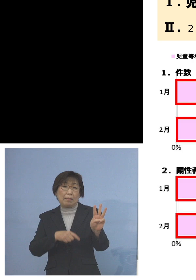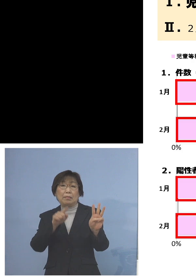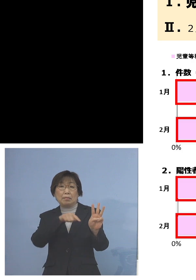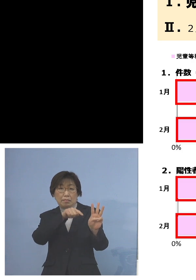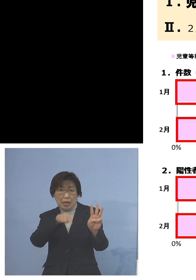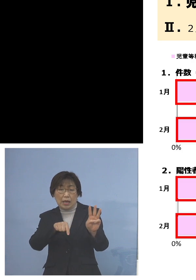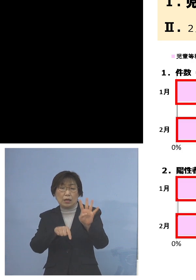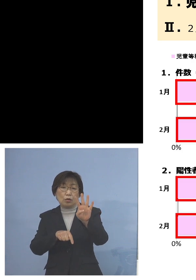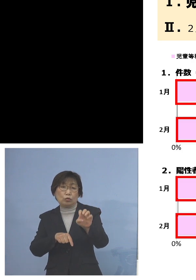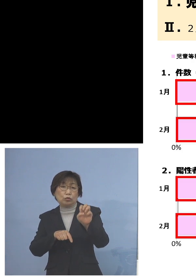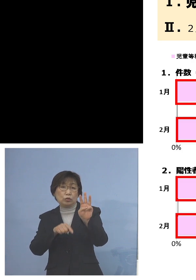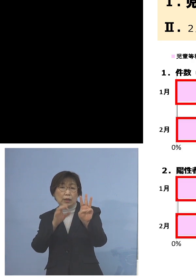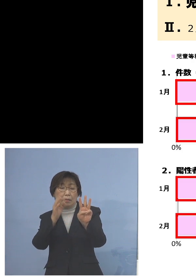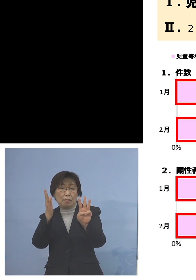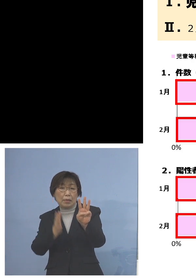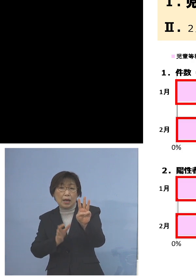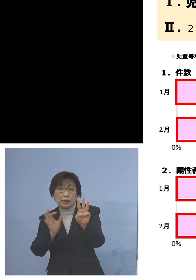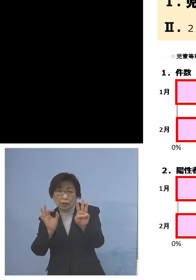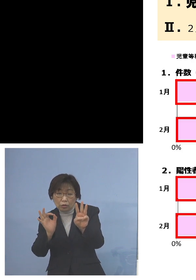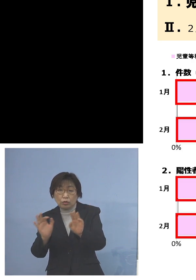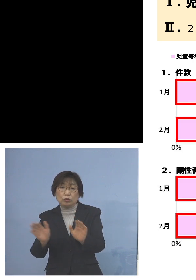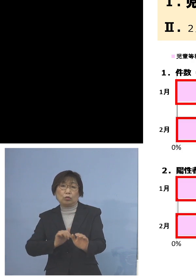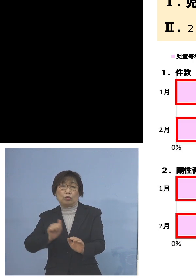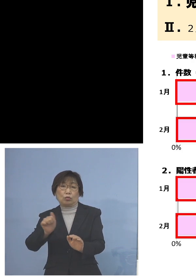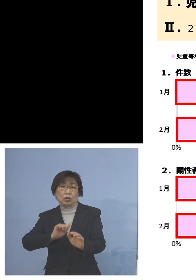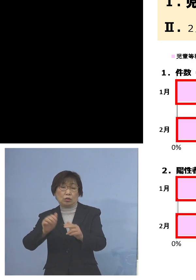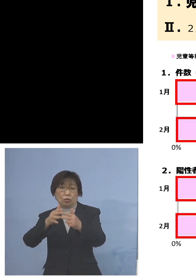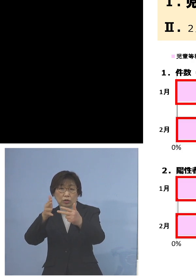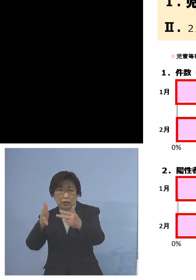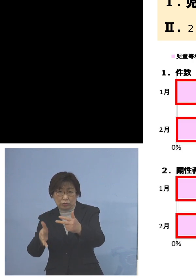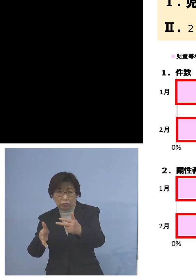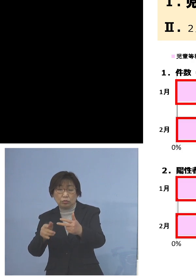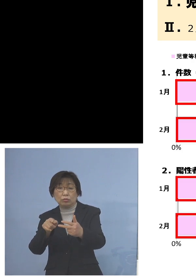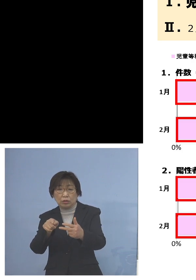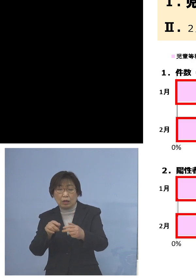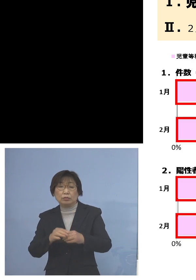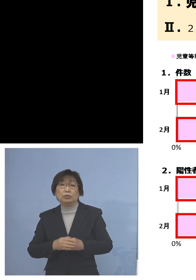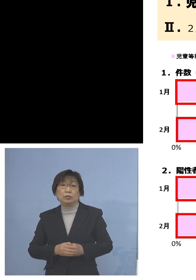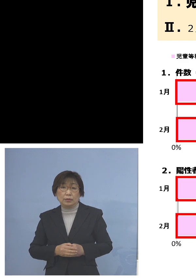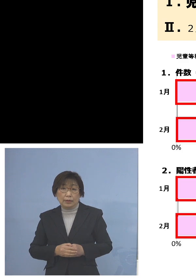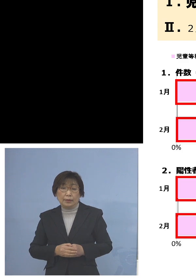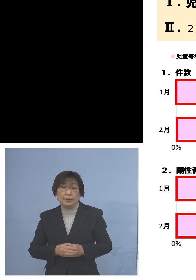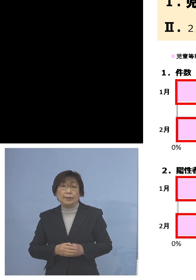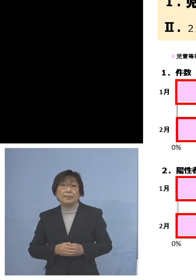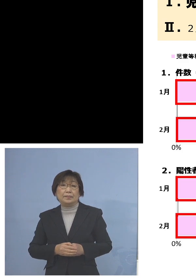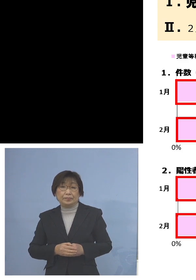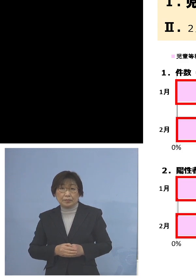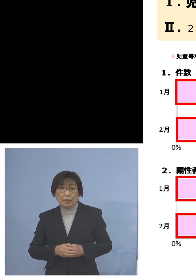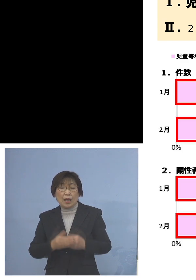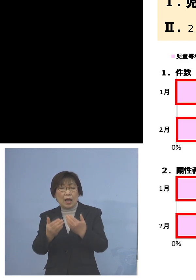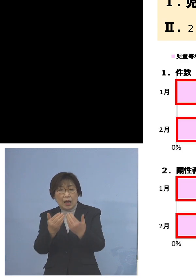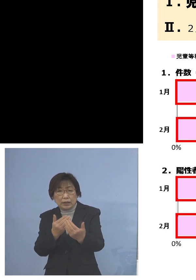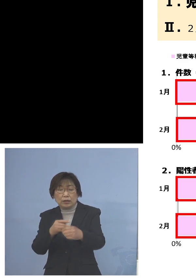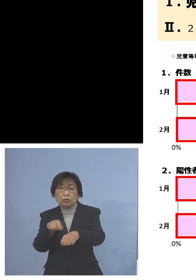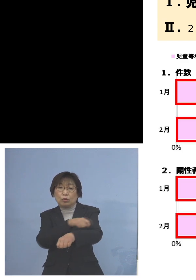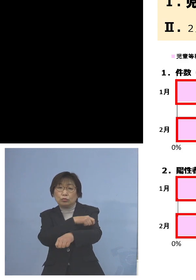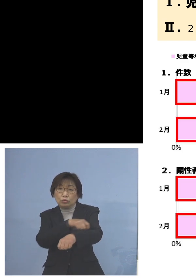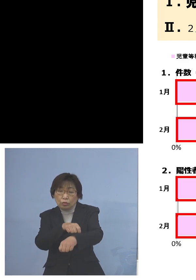児童等利用施設ということでありまして はっきりと特色がここに現れている